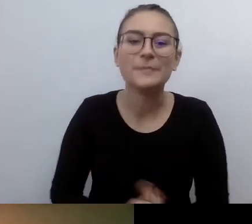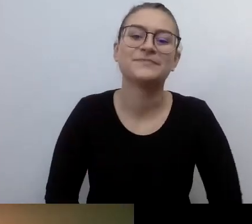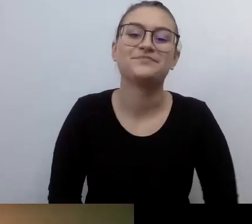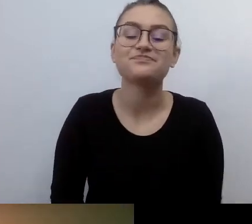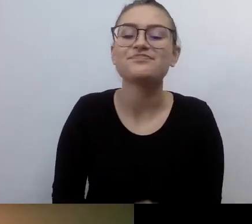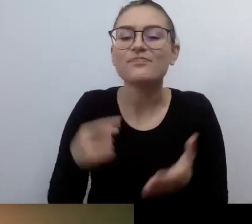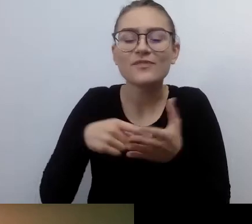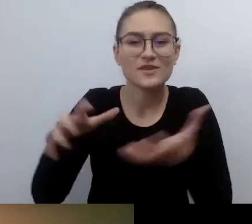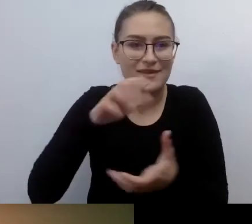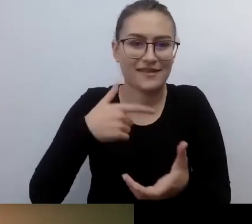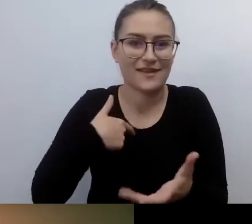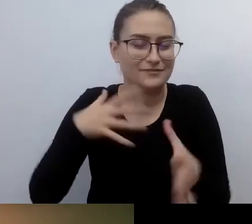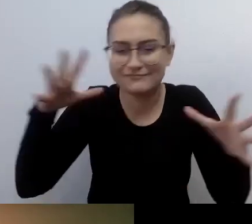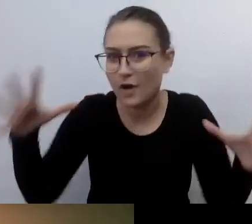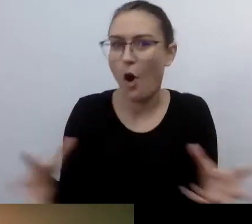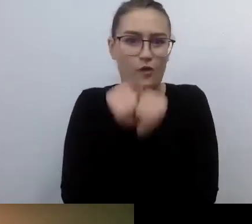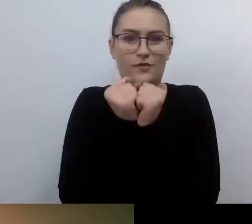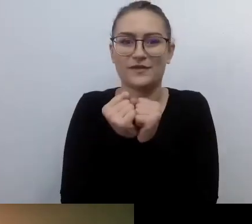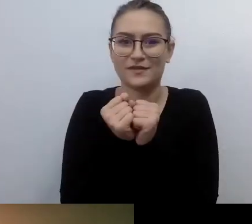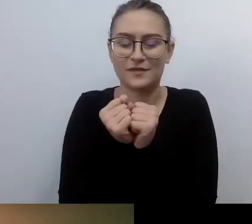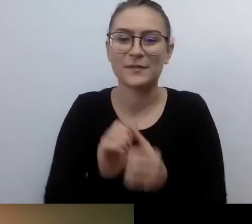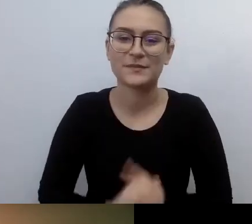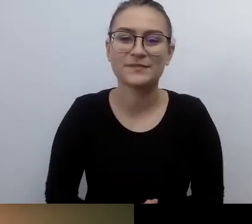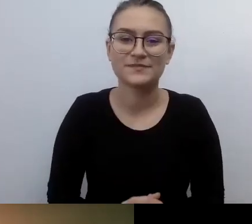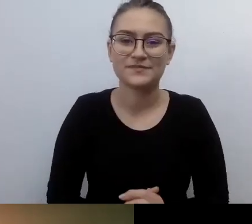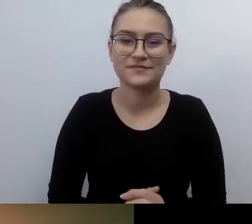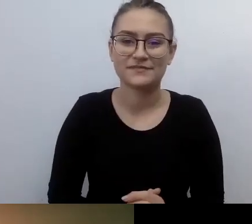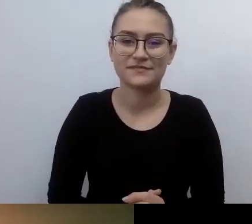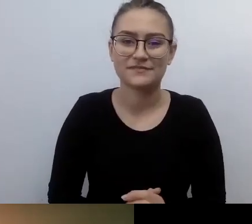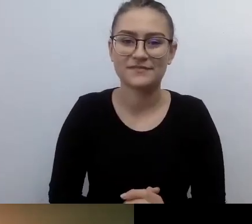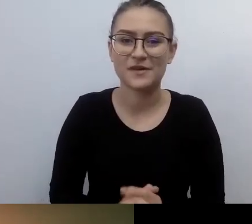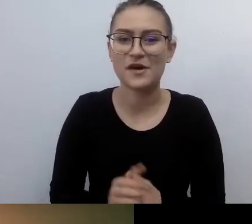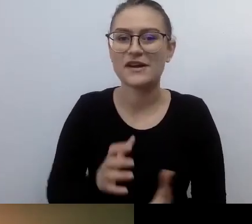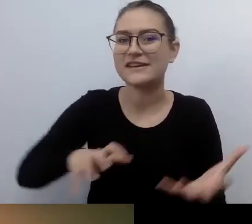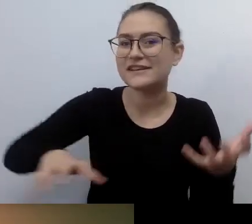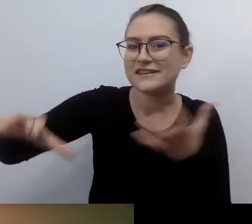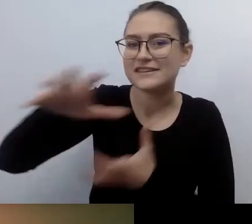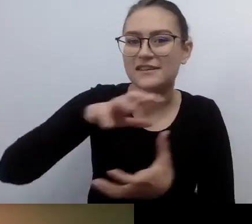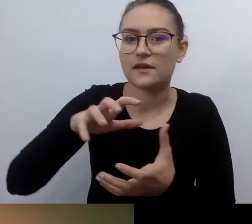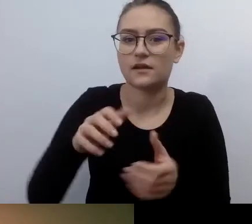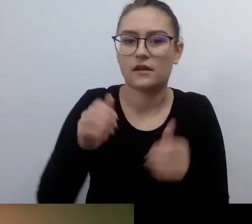Jeden z pierwszych światów, który nie był światem zastanym. To był świat w budowie.